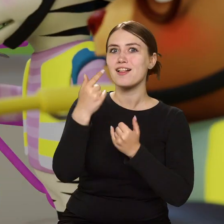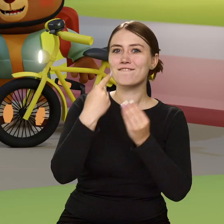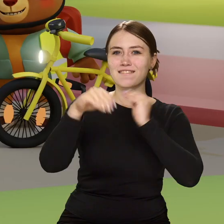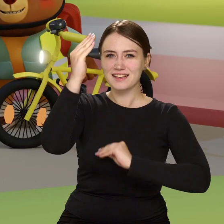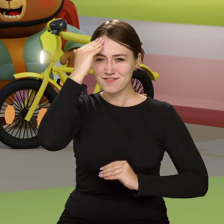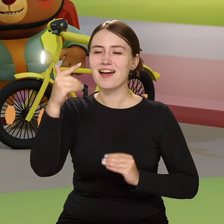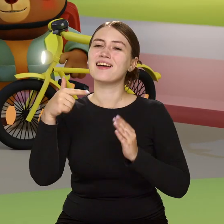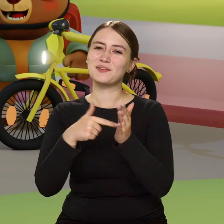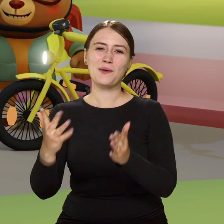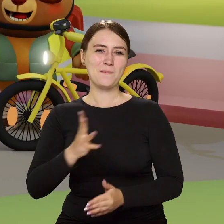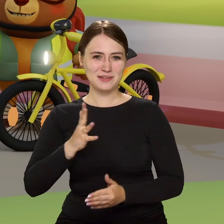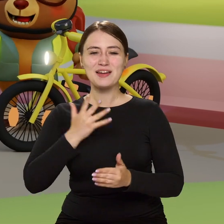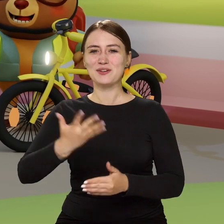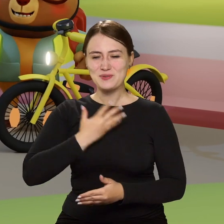…tym bezpieczniej na drodze czujesz się.